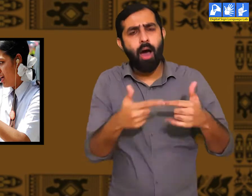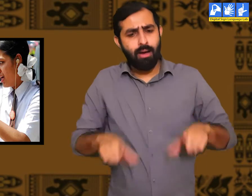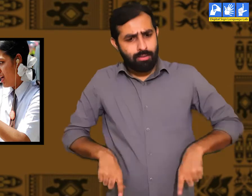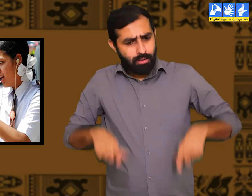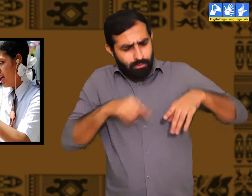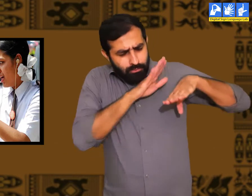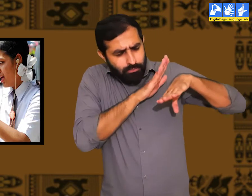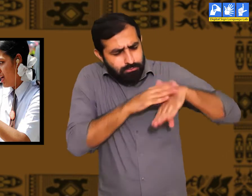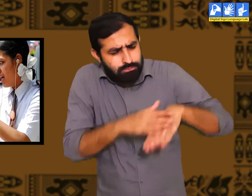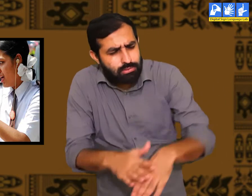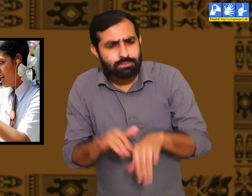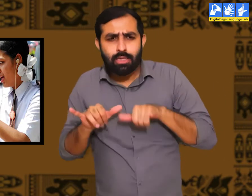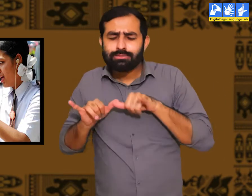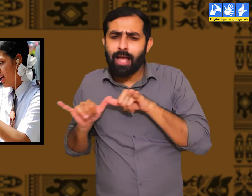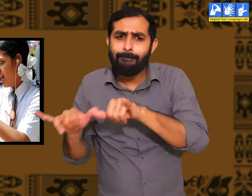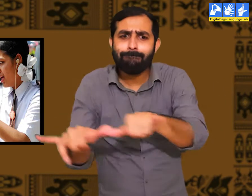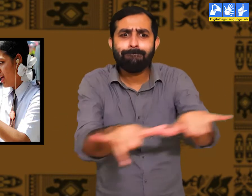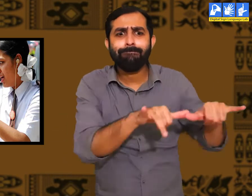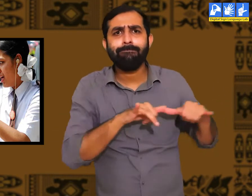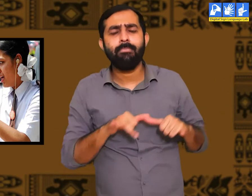उनके अनुभव भी एक सामान होते हैं।